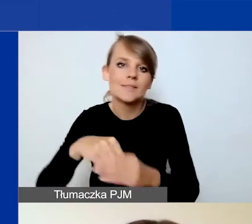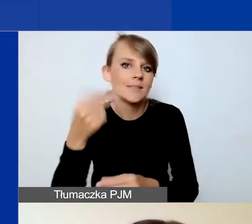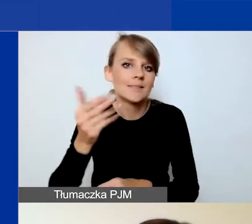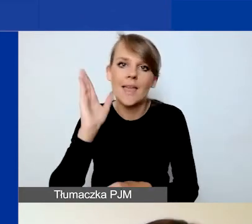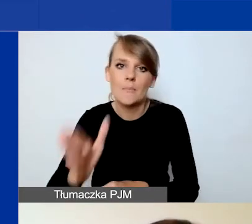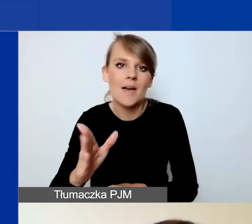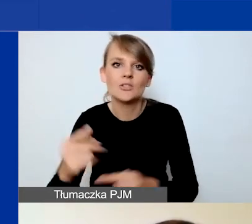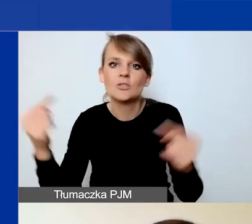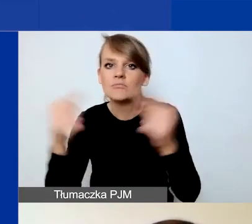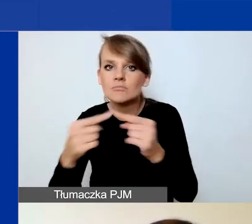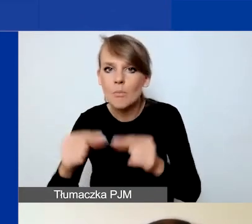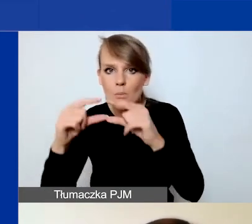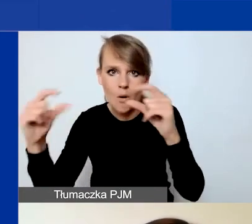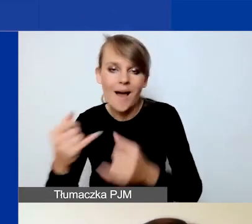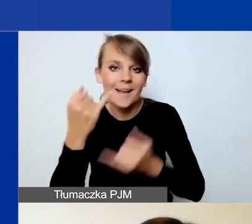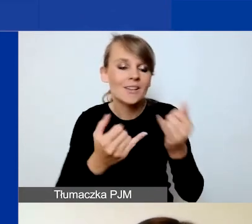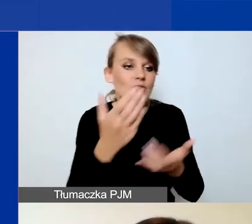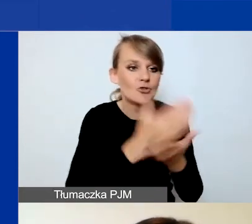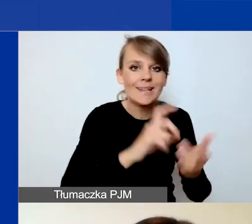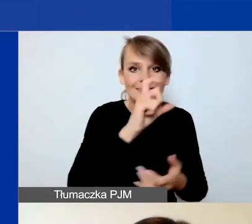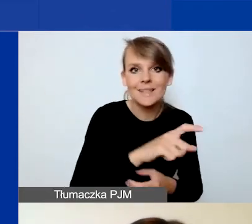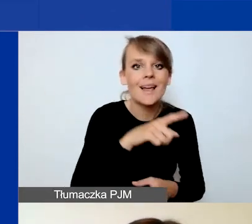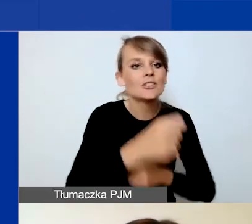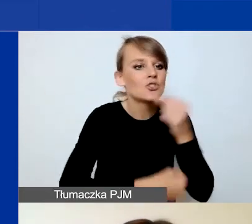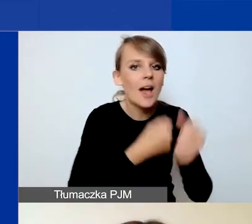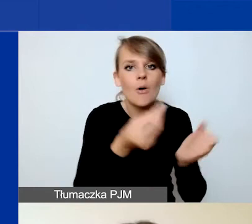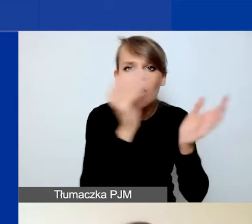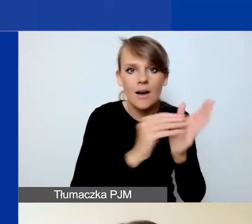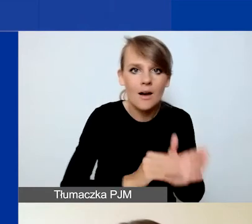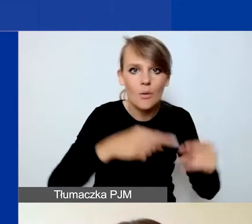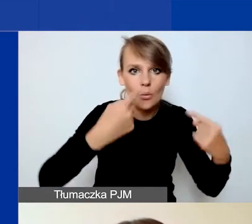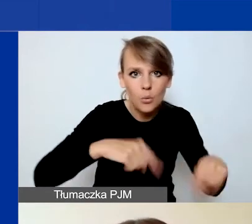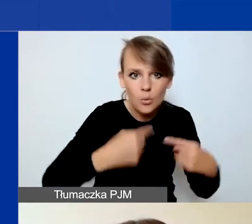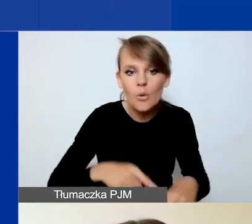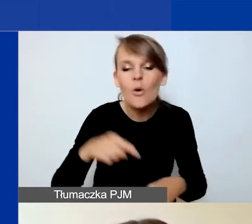Jeżeli w części C nie dodacie poszczególnych działań, to one nie pojawią się w budżecie,